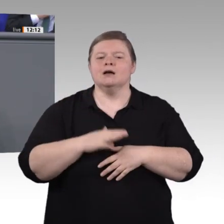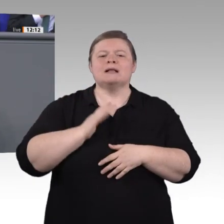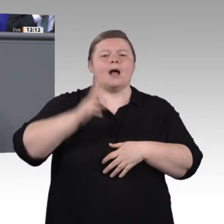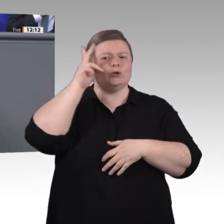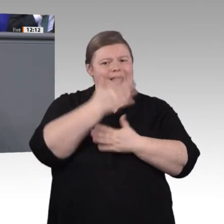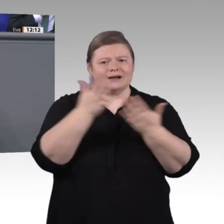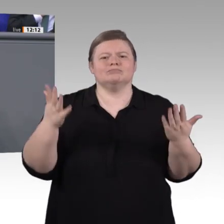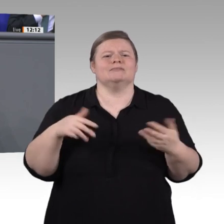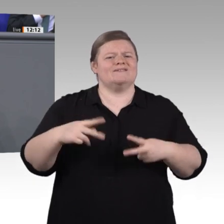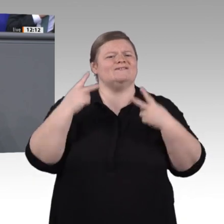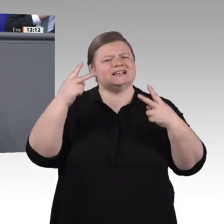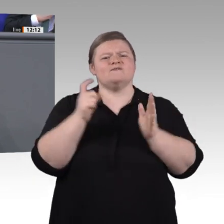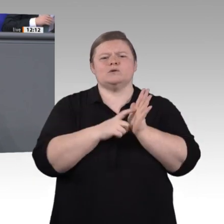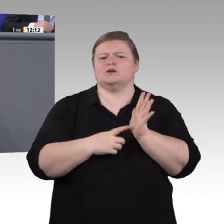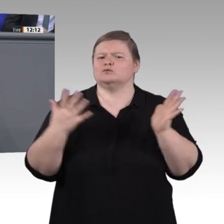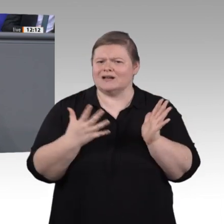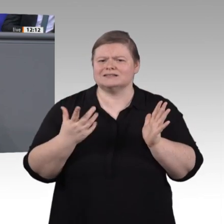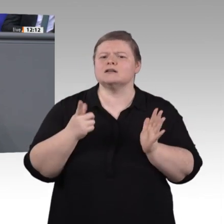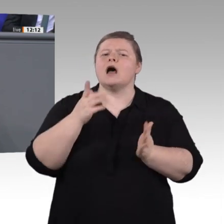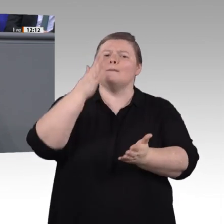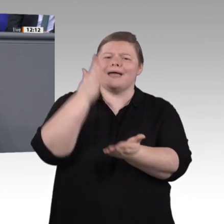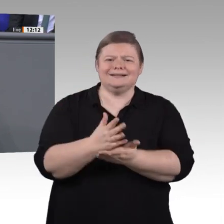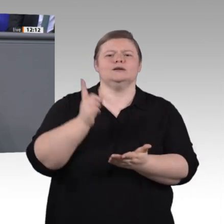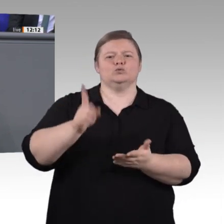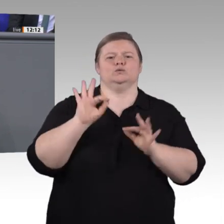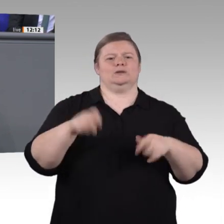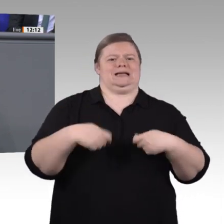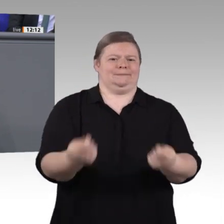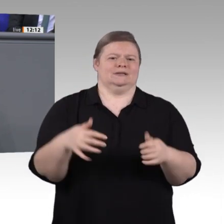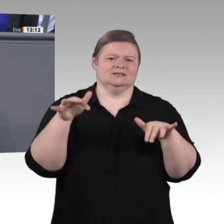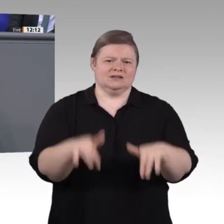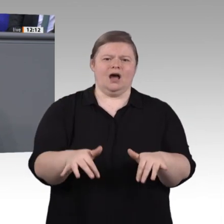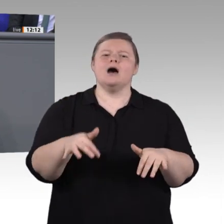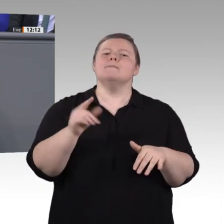und um die im Einsetzungsbeschluss geforderte Gleichwertigkeit der beruflichen Bildung